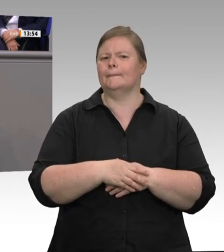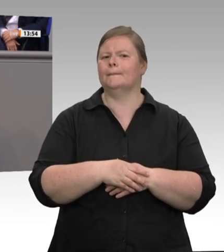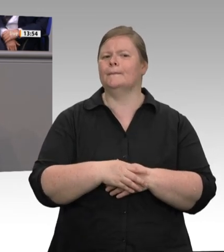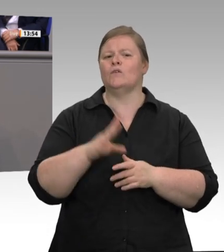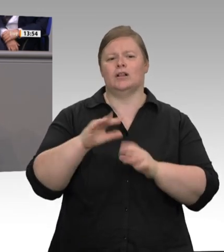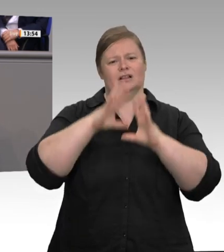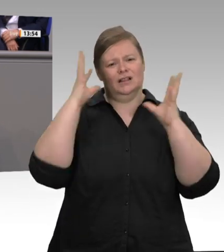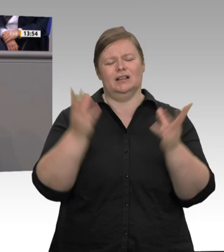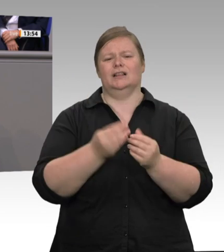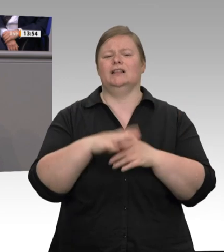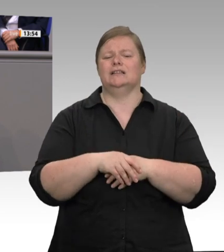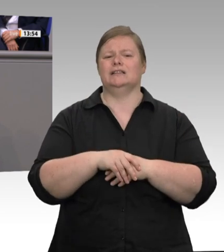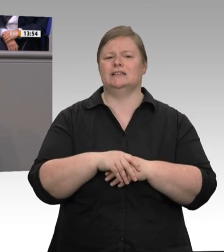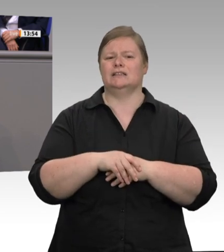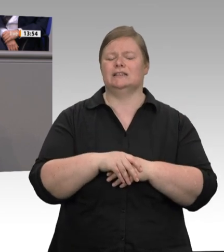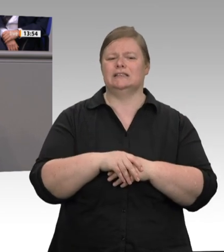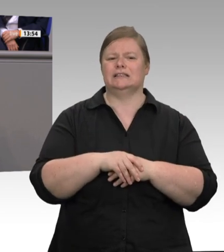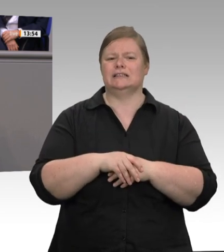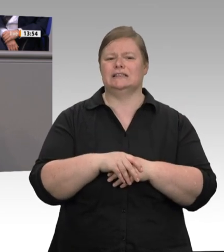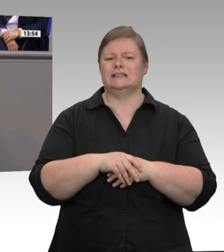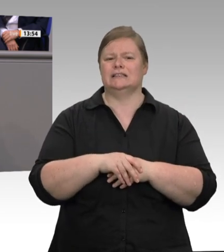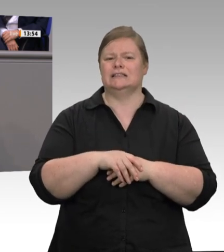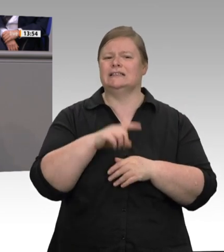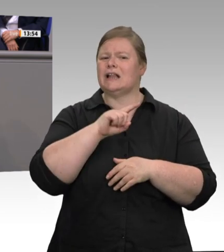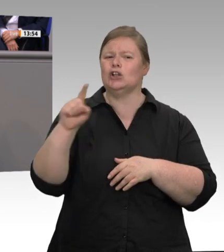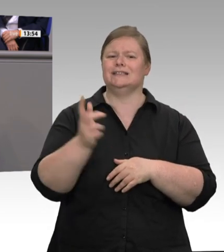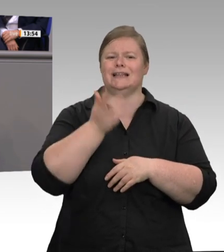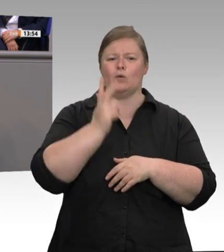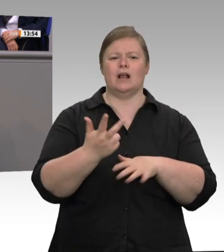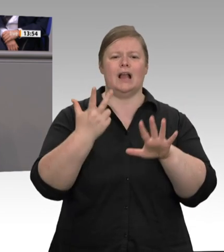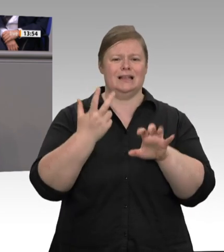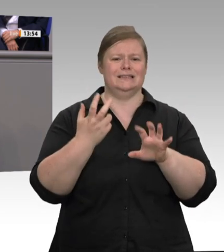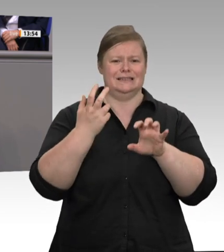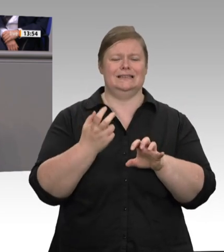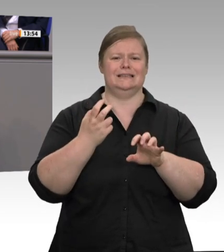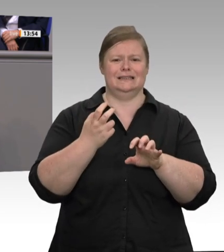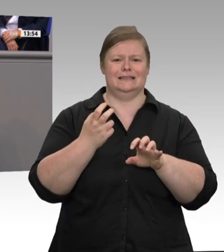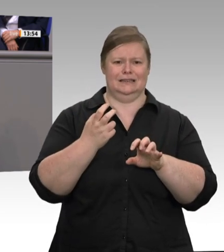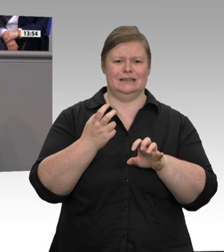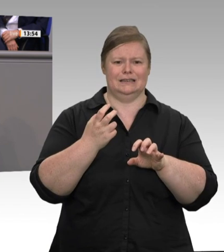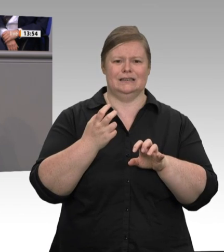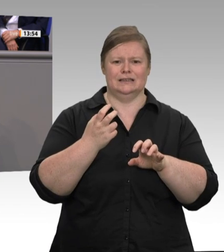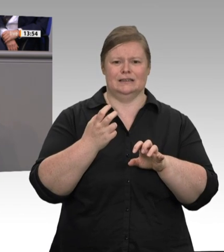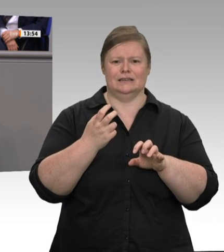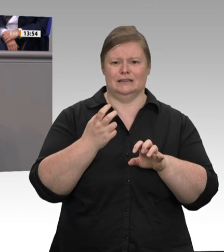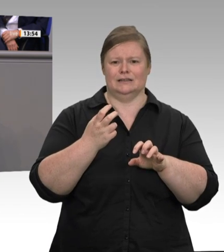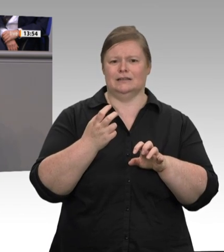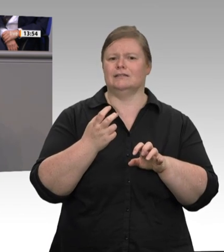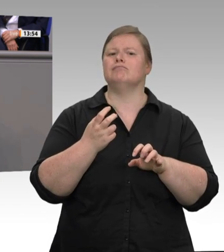festgestellt. Wer angesichts dieser Ergebnisse von Einzelfällen oder schwarzen Schafen